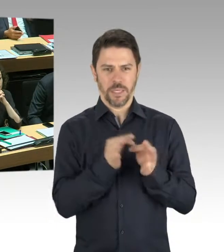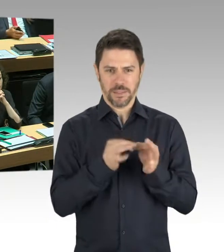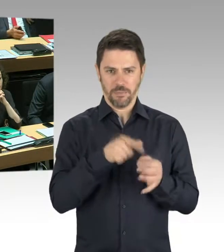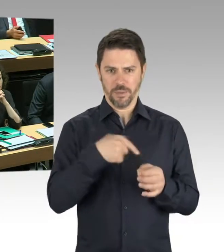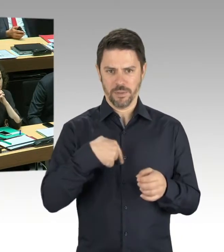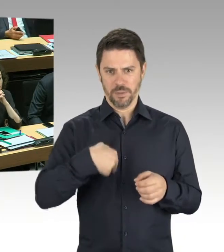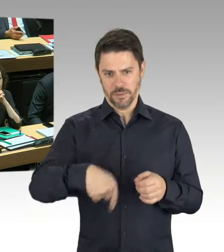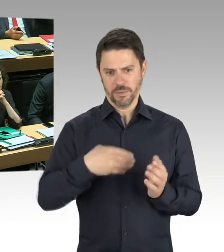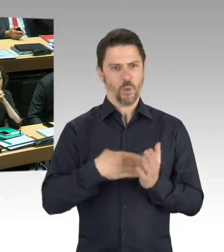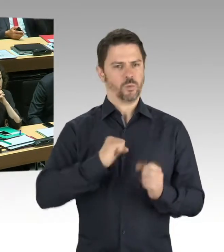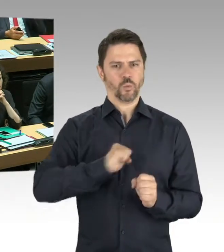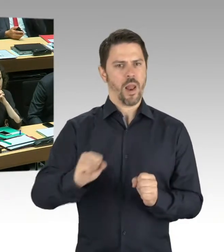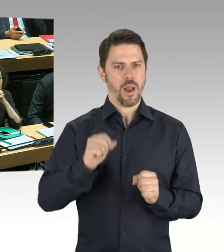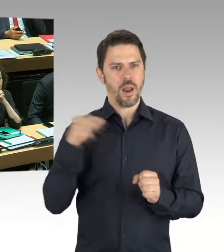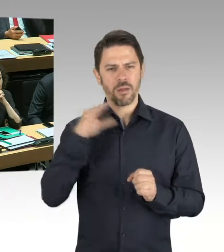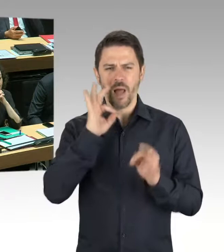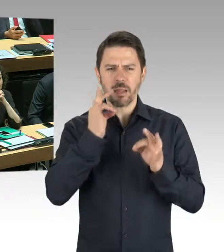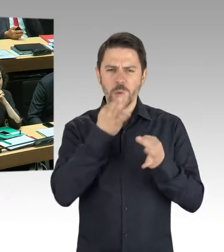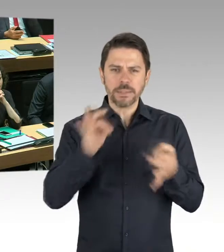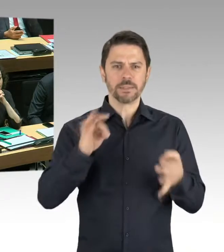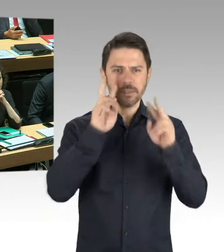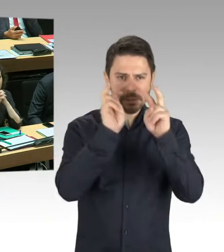Anfang nächster Woche abgeschlossen worden sein sollen.